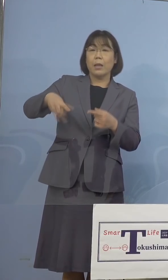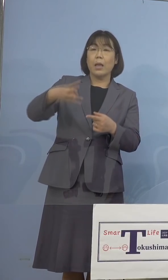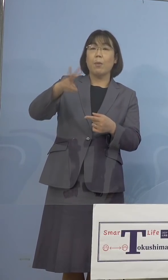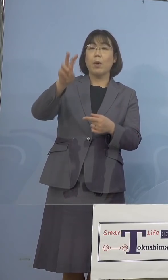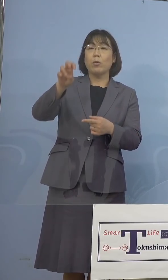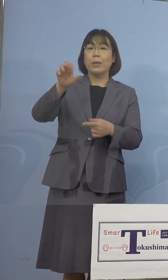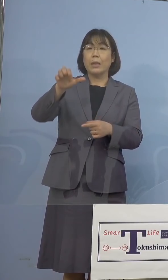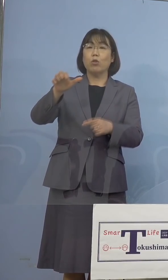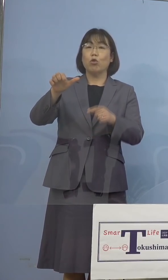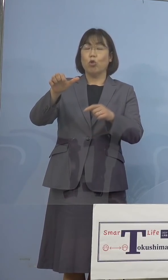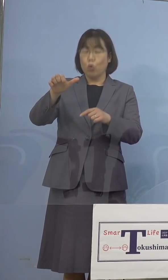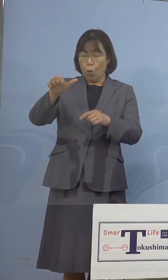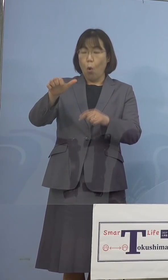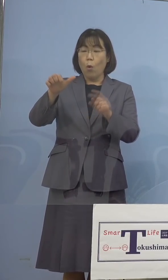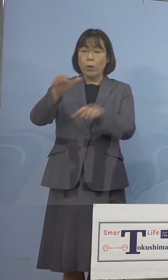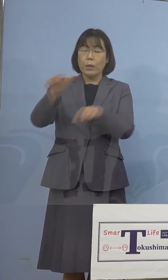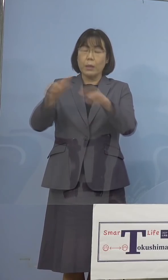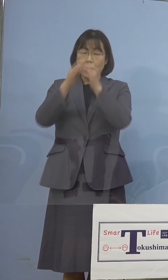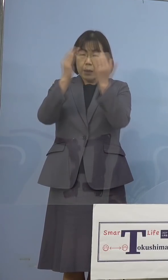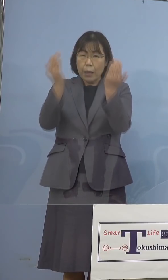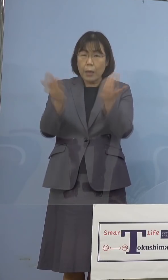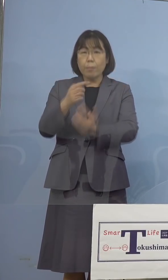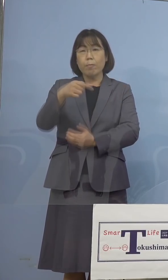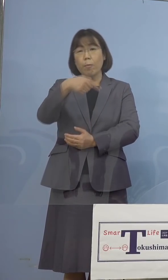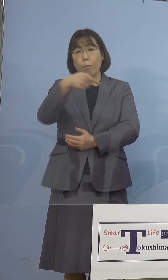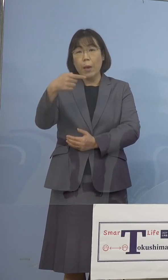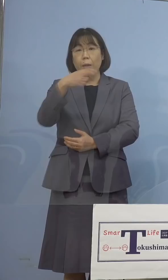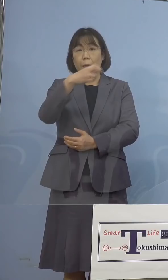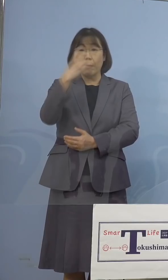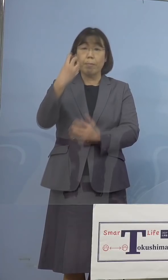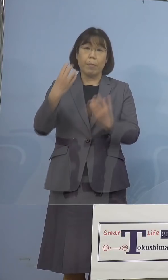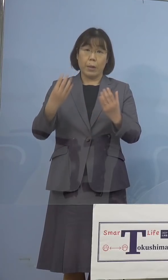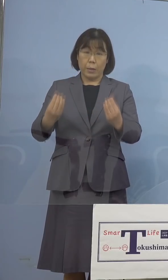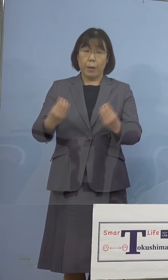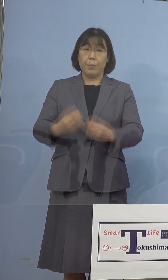全員の陰性が確認をされた ところであります